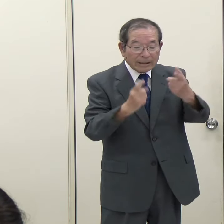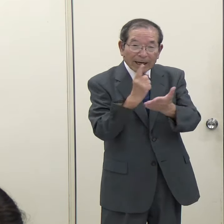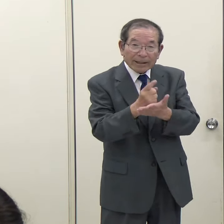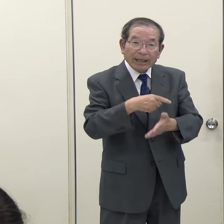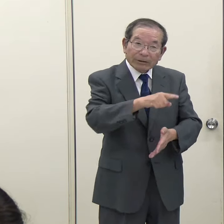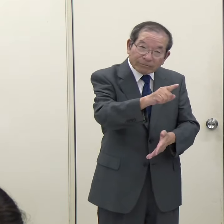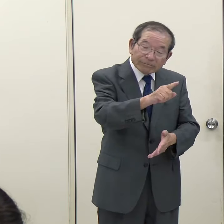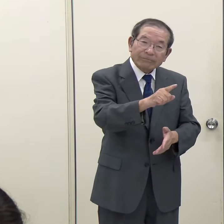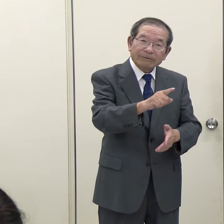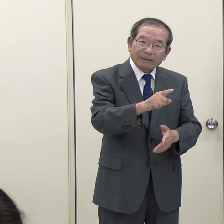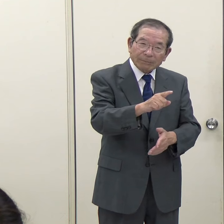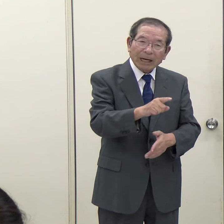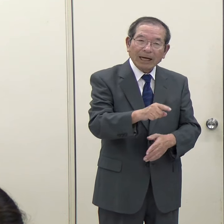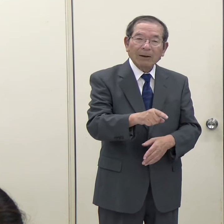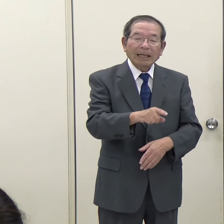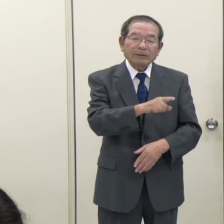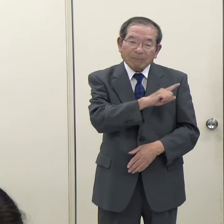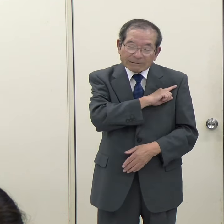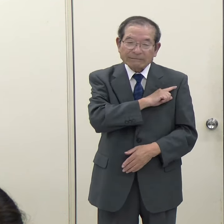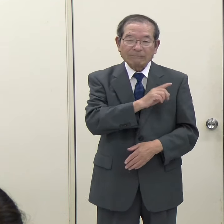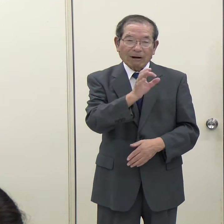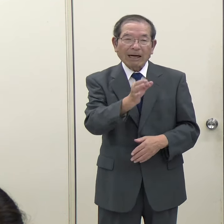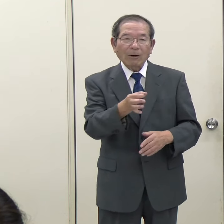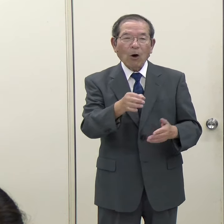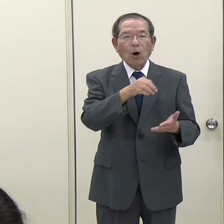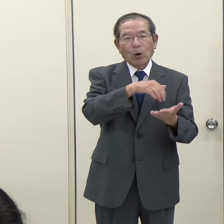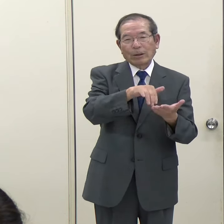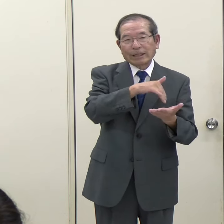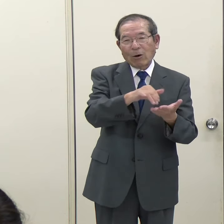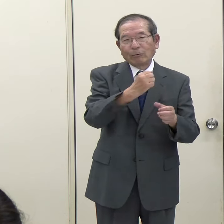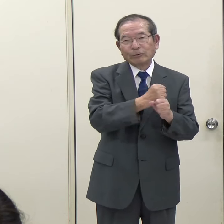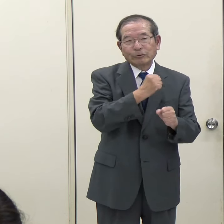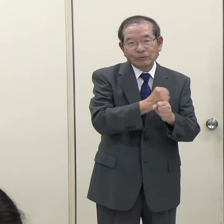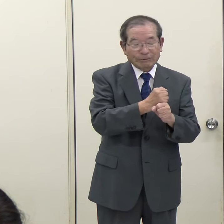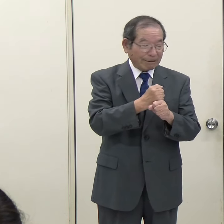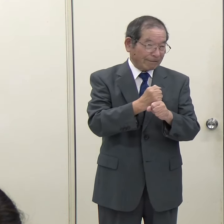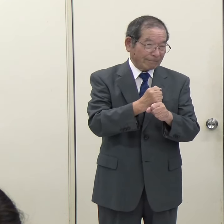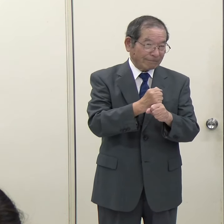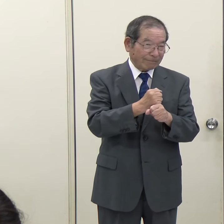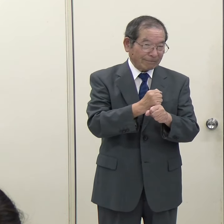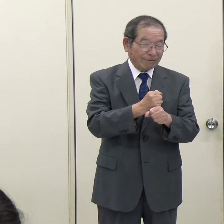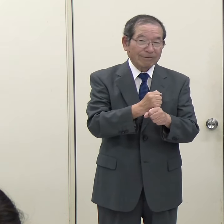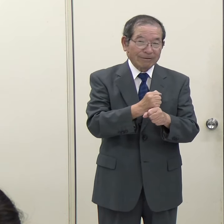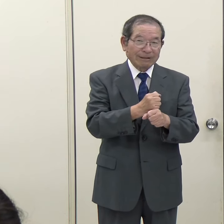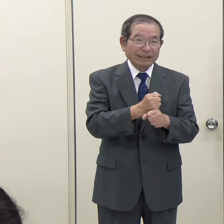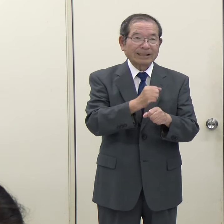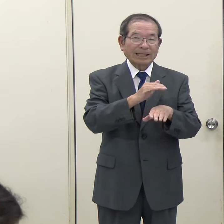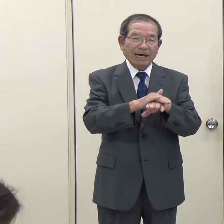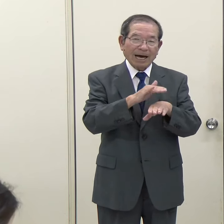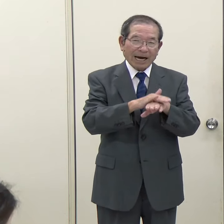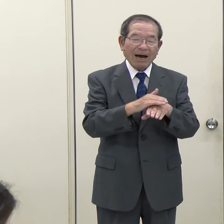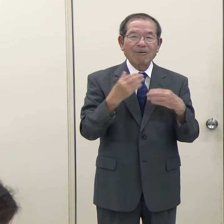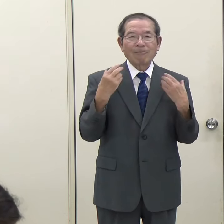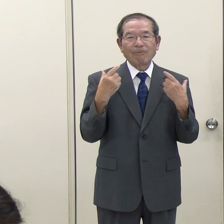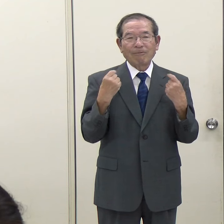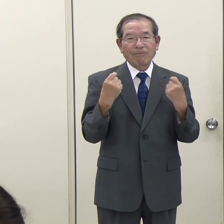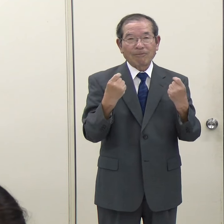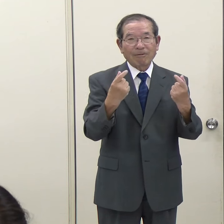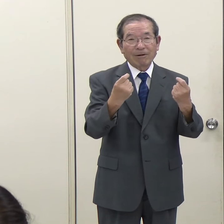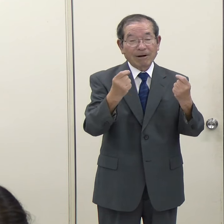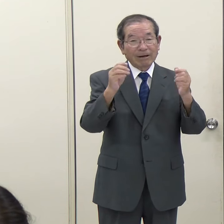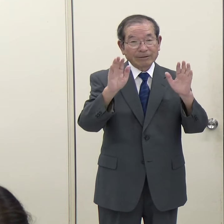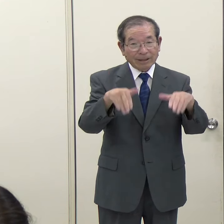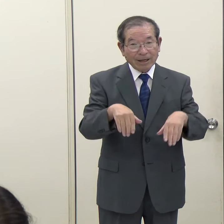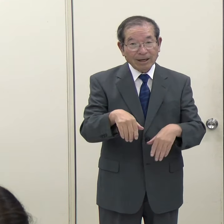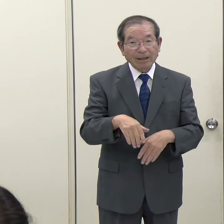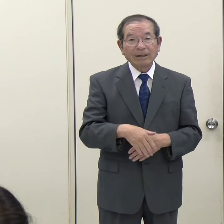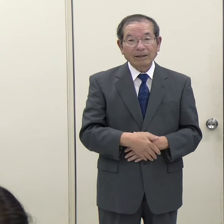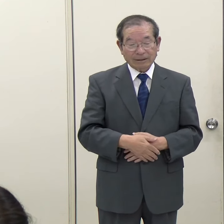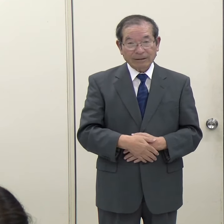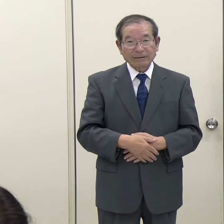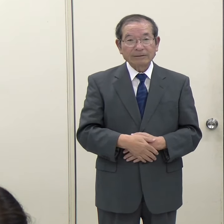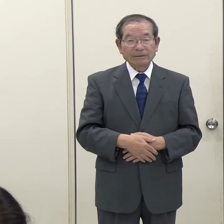言えば頭出しをしておくような形での予算の計上の仕方が慣行化していたのだと思います。